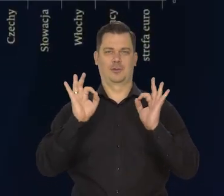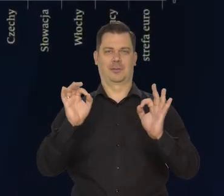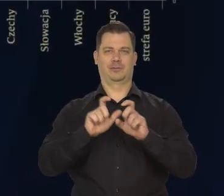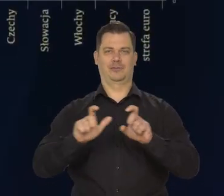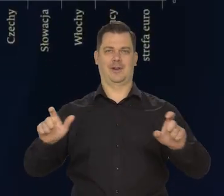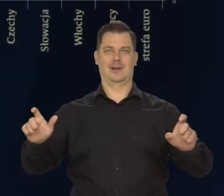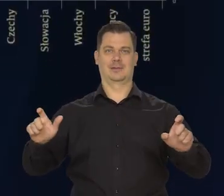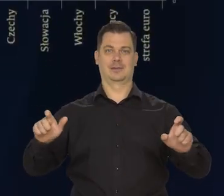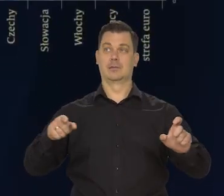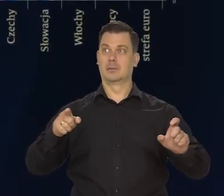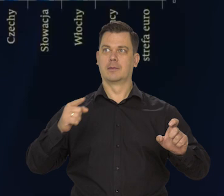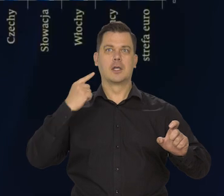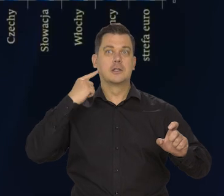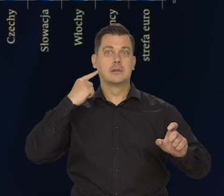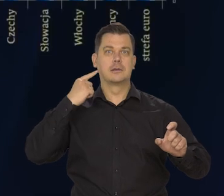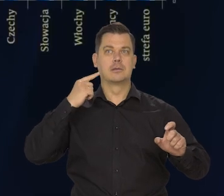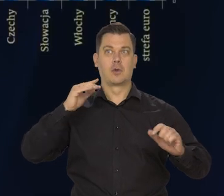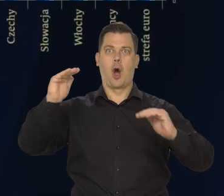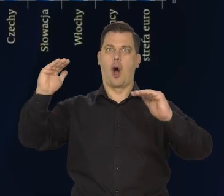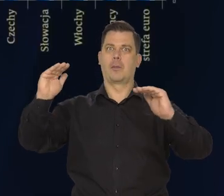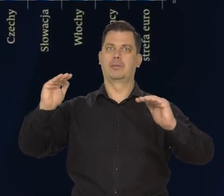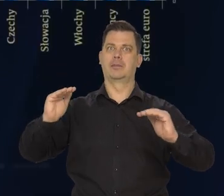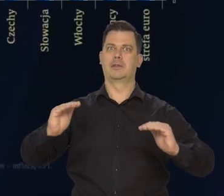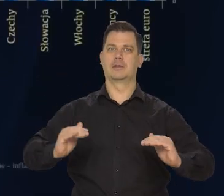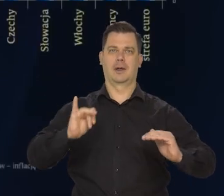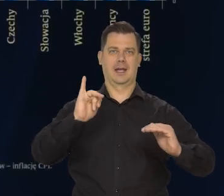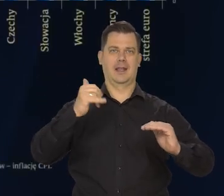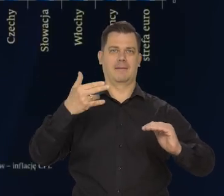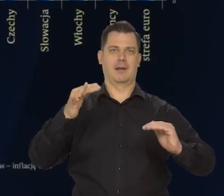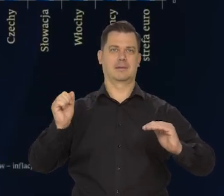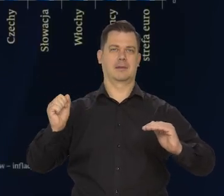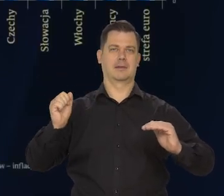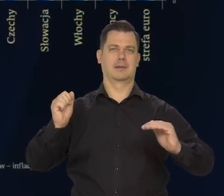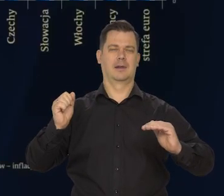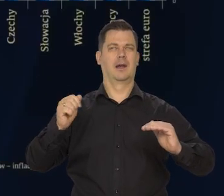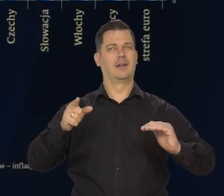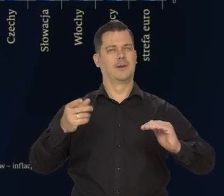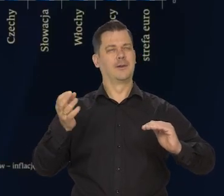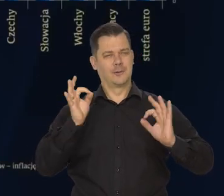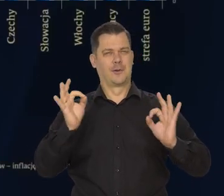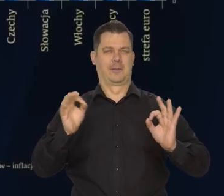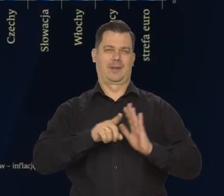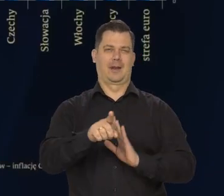że napływają informacje o obniżające się inflacji w innych krajach. One są radosne także dla Polski,